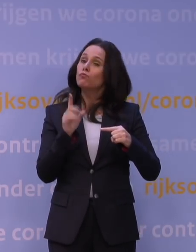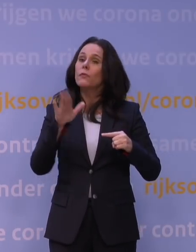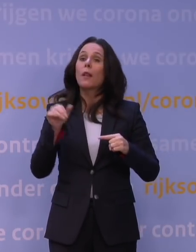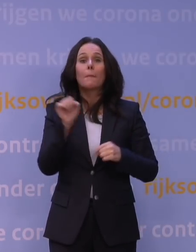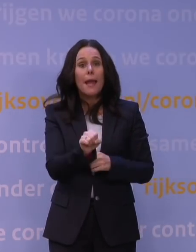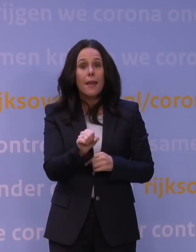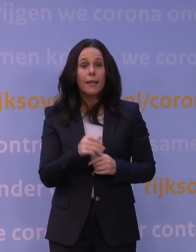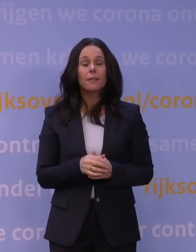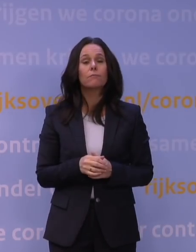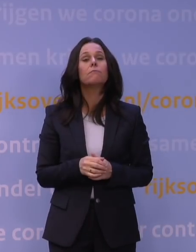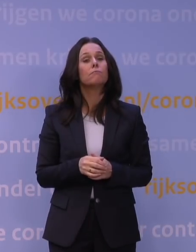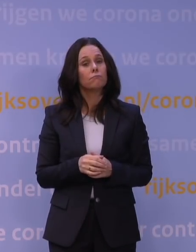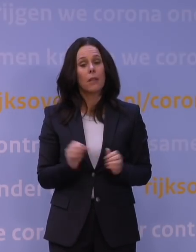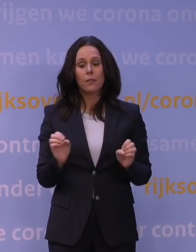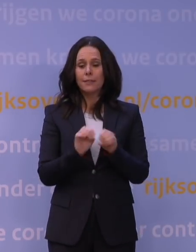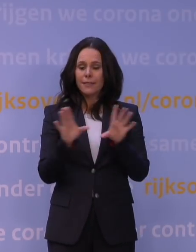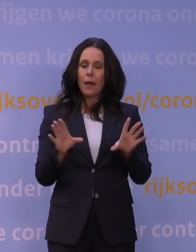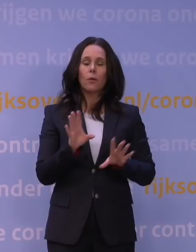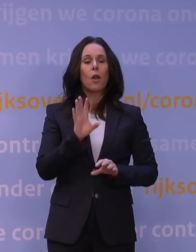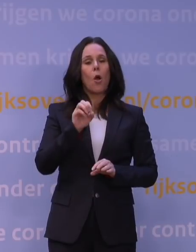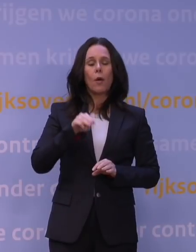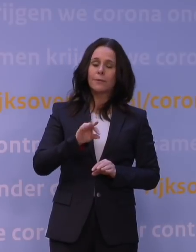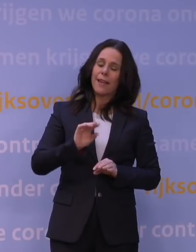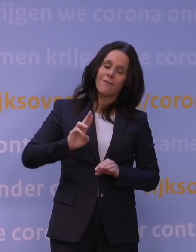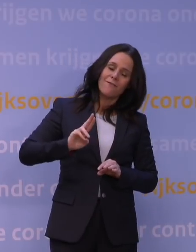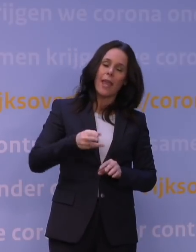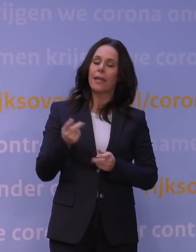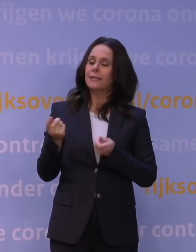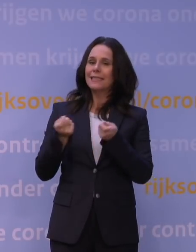dan is het duidelijk dat het OMT als eerste ook weer het kabinet zal adviseren